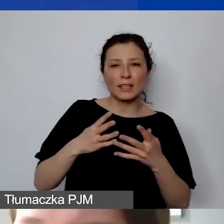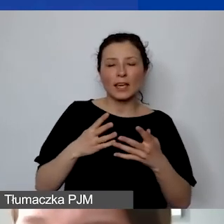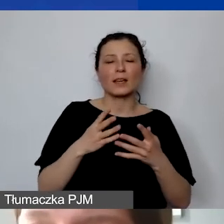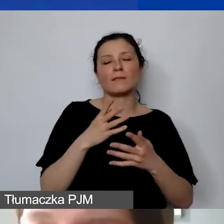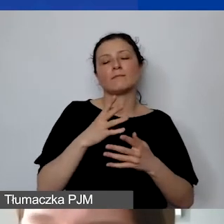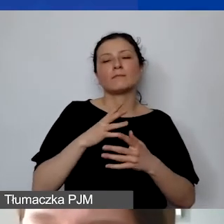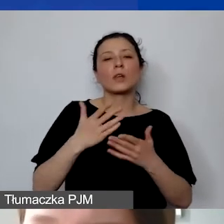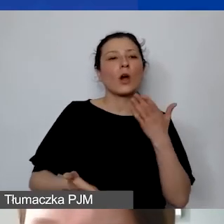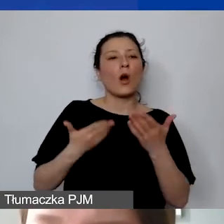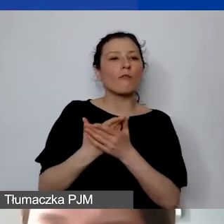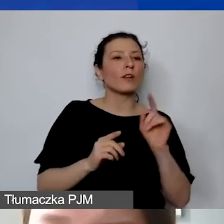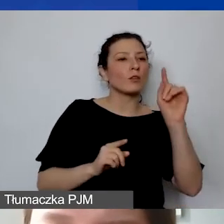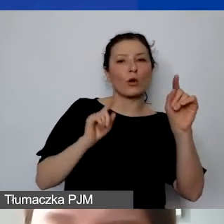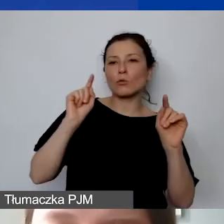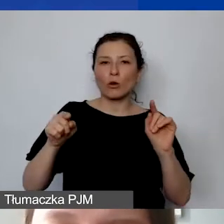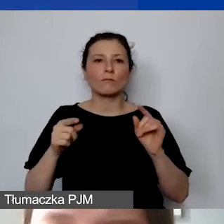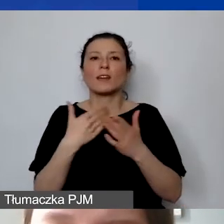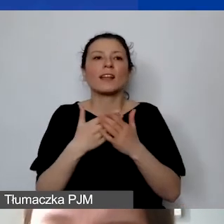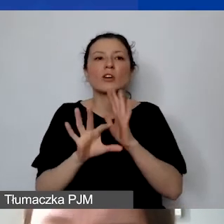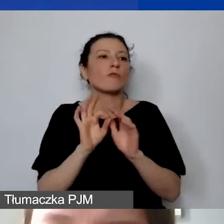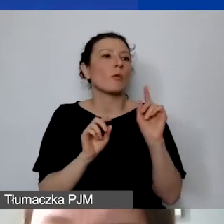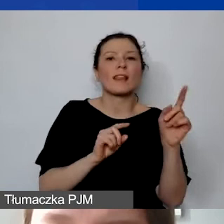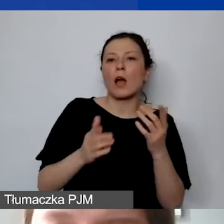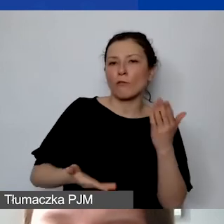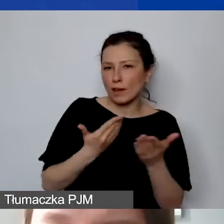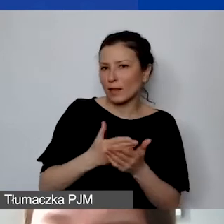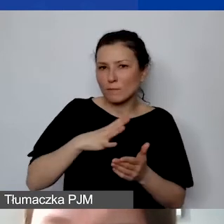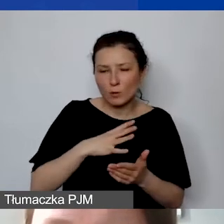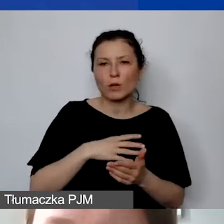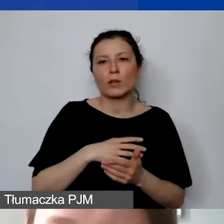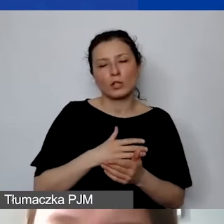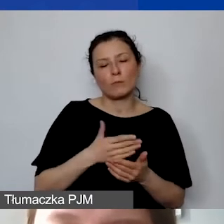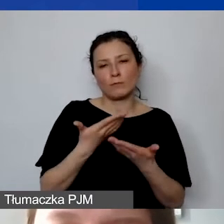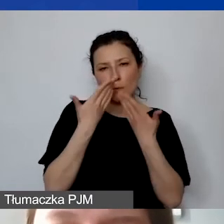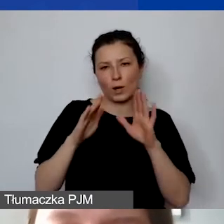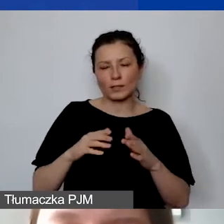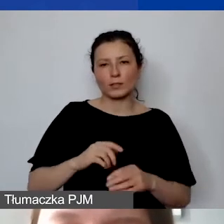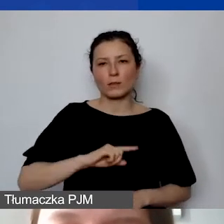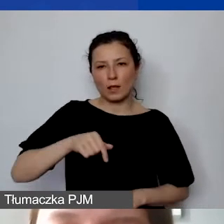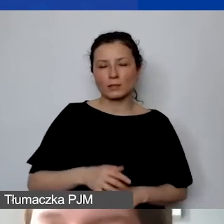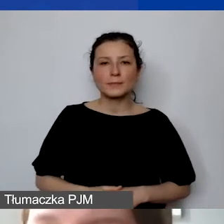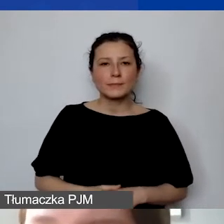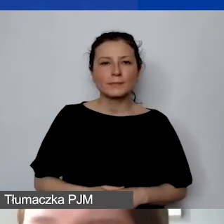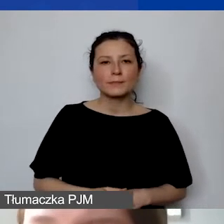z wyborem uzasadnionym danej usługi. Nie jest to konieczne